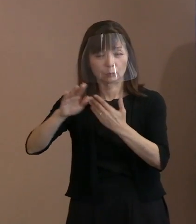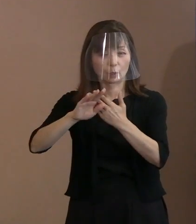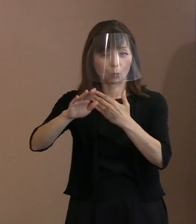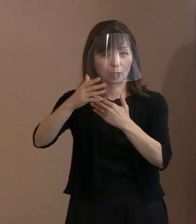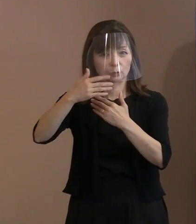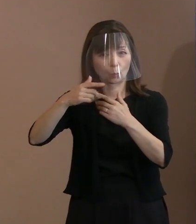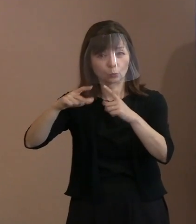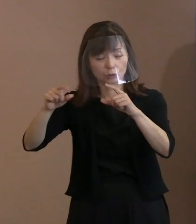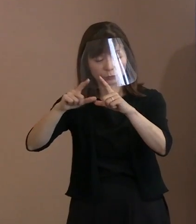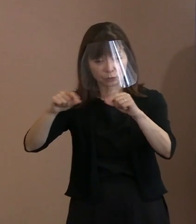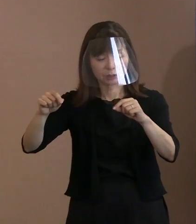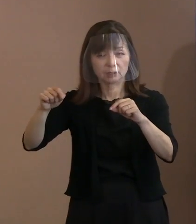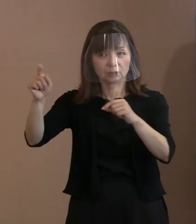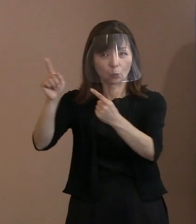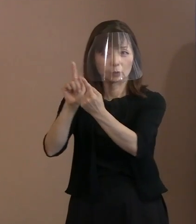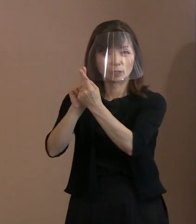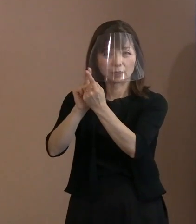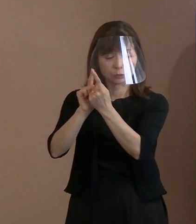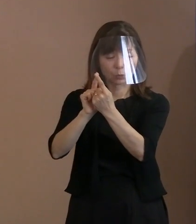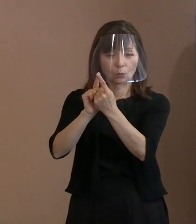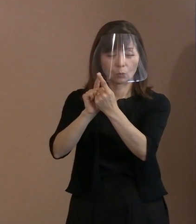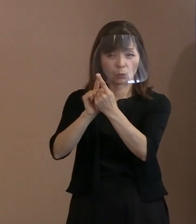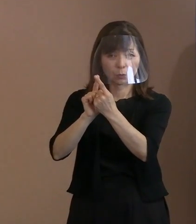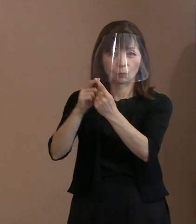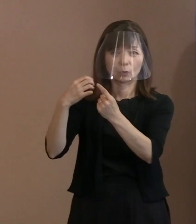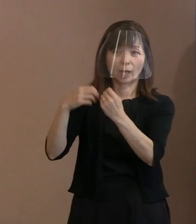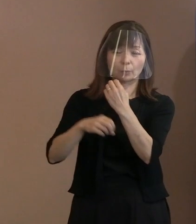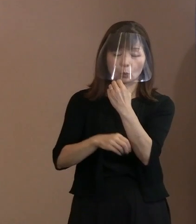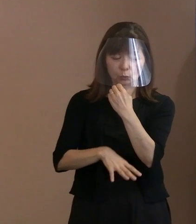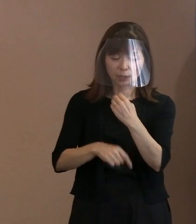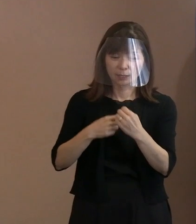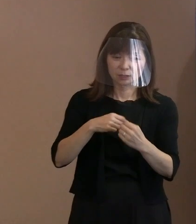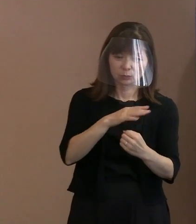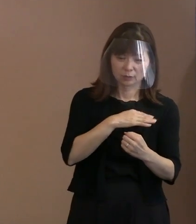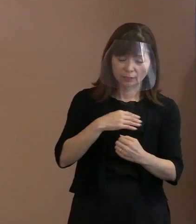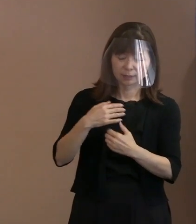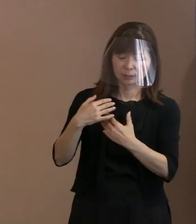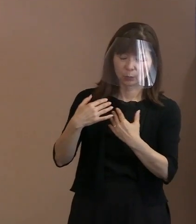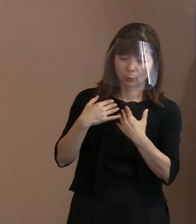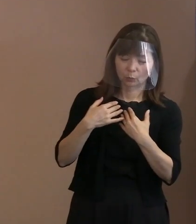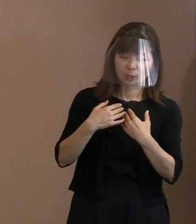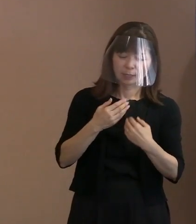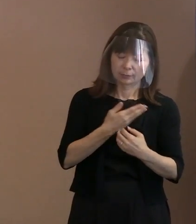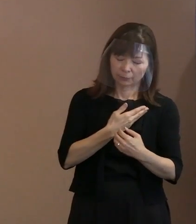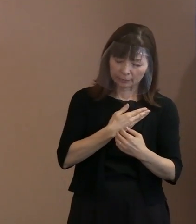自分たちが追い込まれてやったと､ そういう趣旨の主張をされております｡